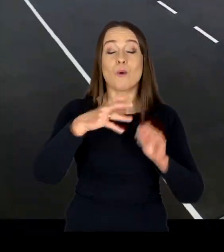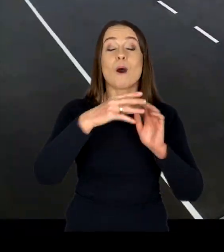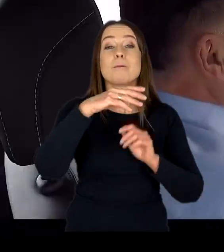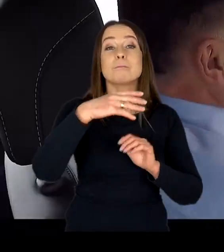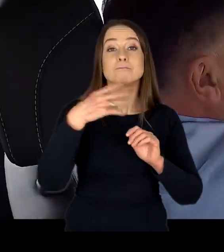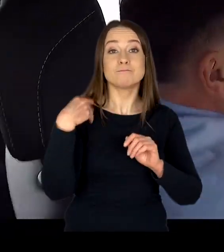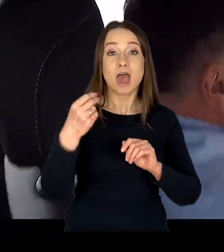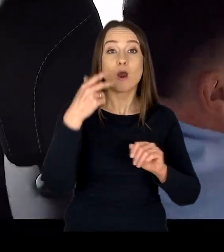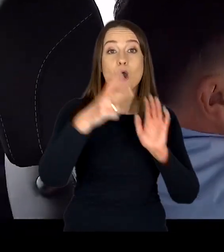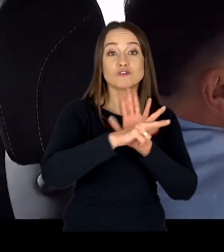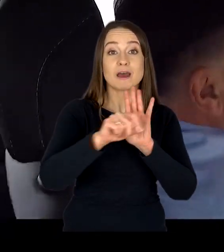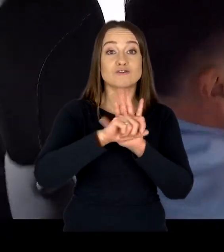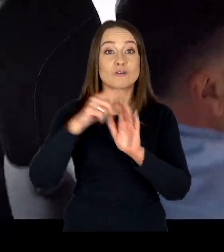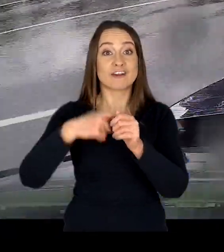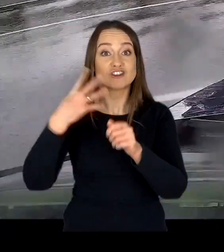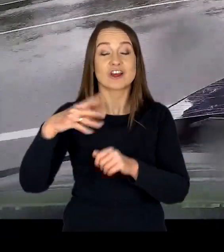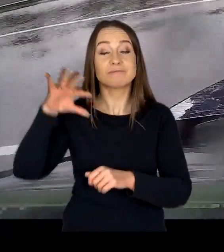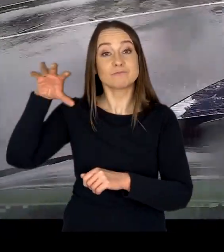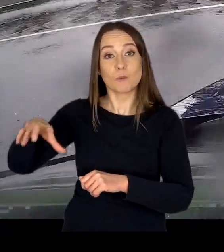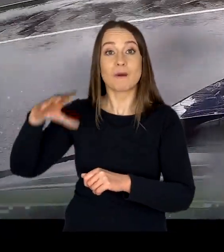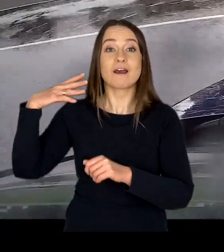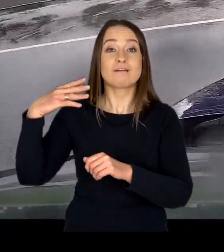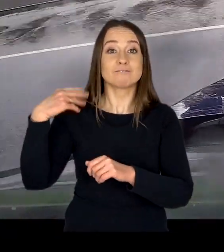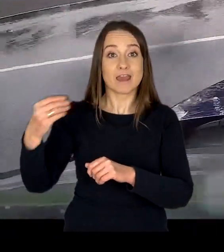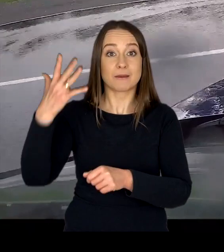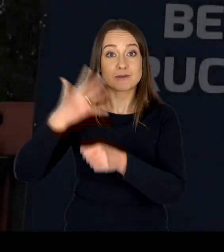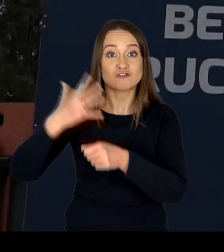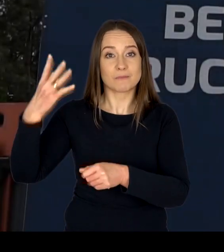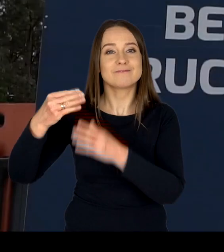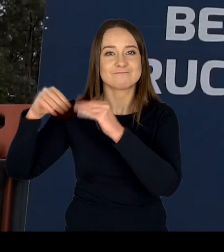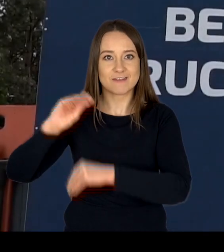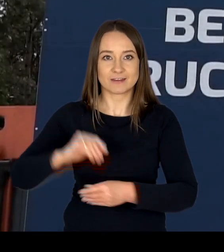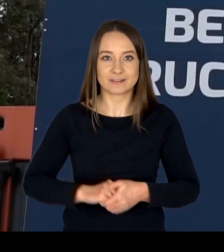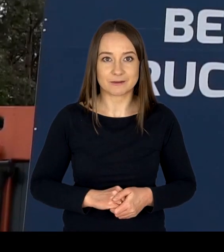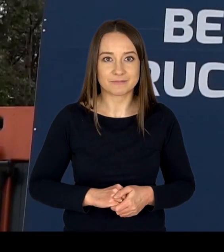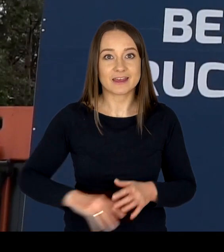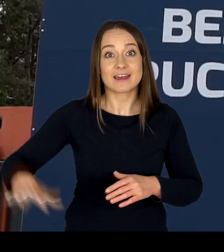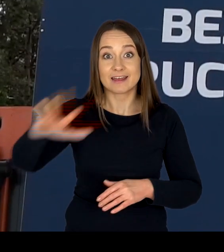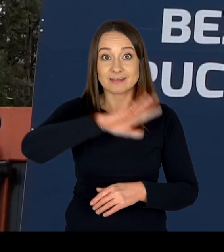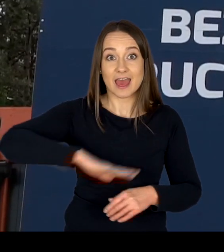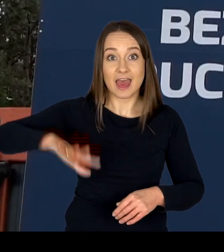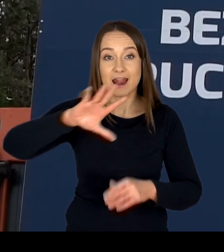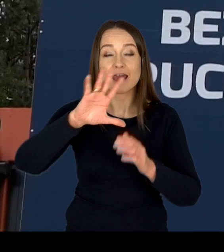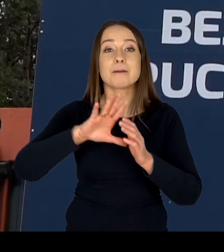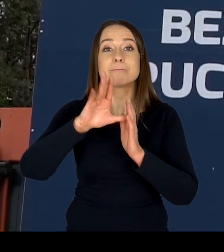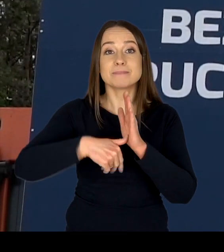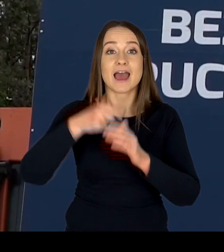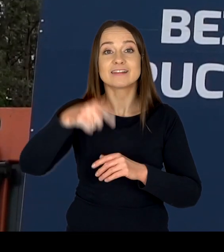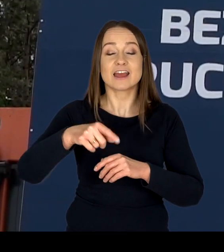oraz 55 lat i więcej. Na terenie Miasteczka Ruchu Drogowego w Modlinie